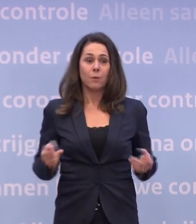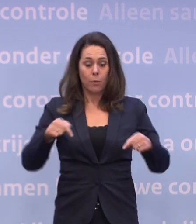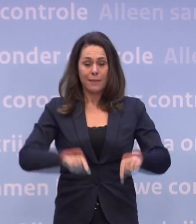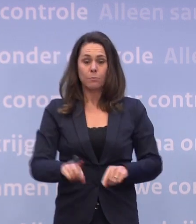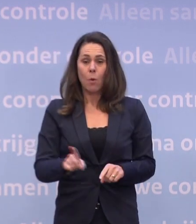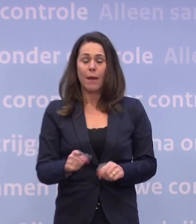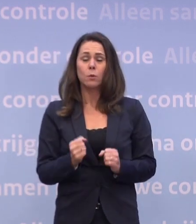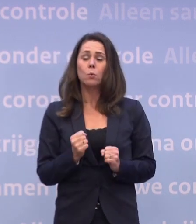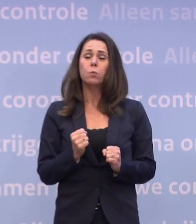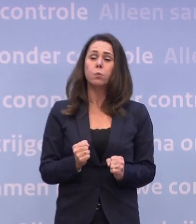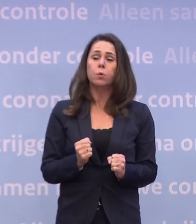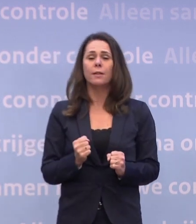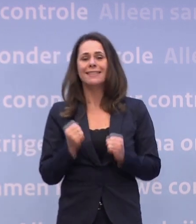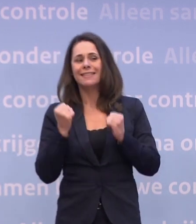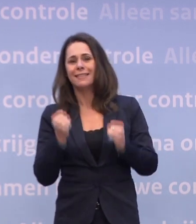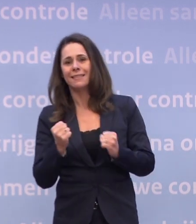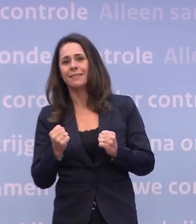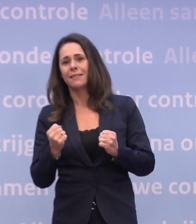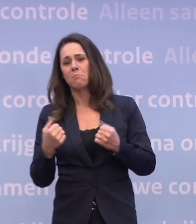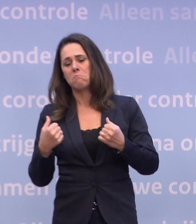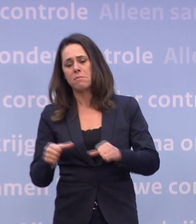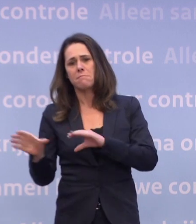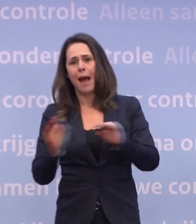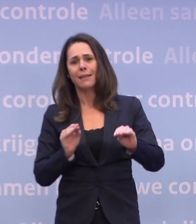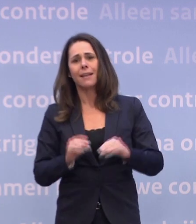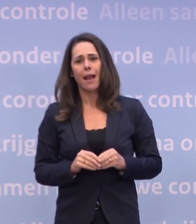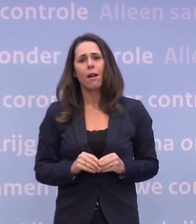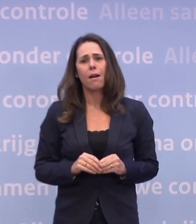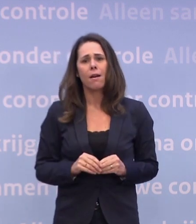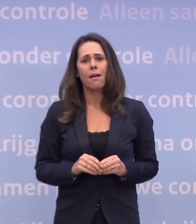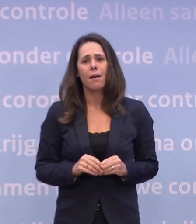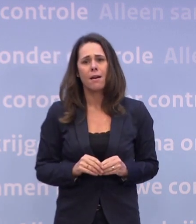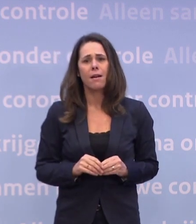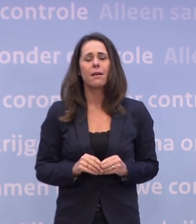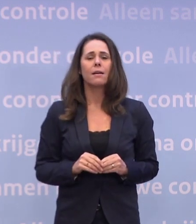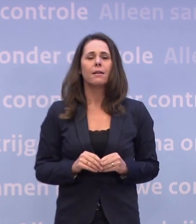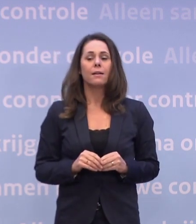Dus we zitten op dit moment in zeer stevige maatregelen. En we staan in Twente voor diezelfde tweesprong...